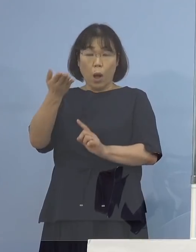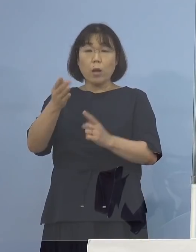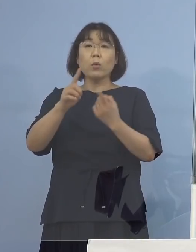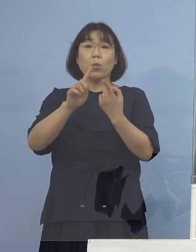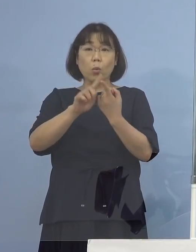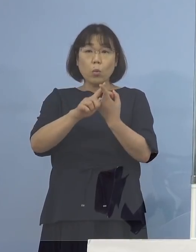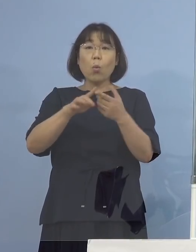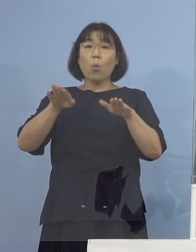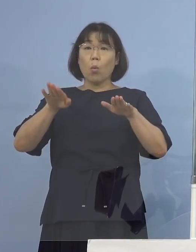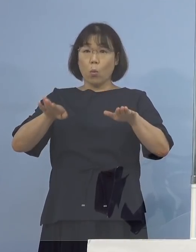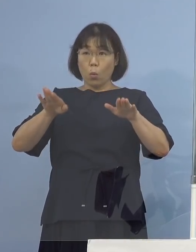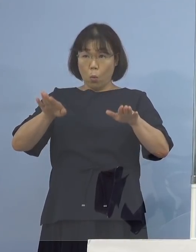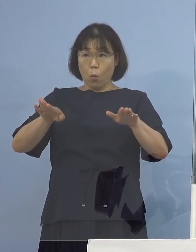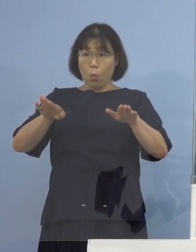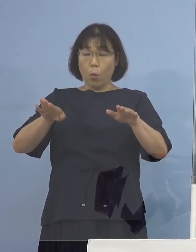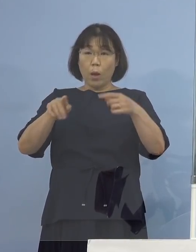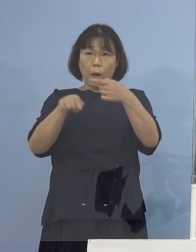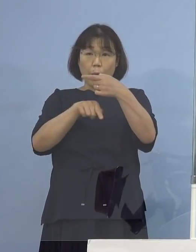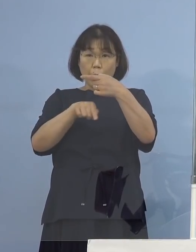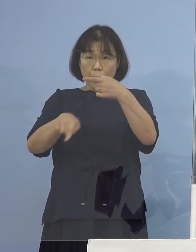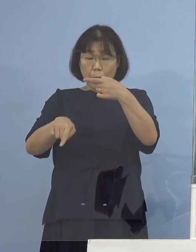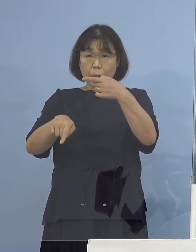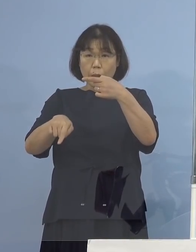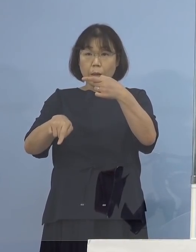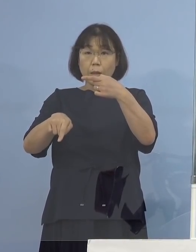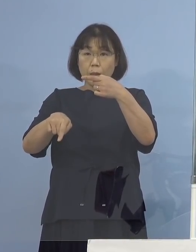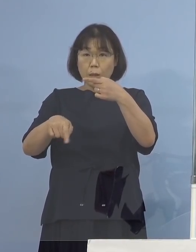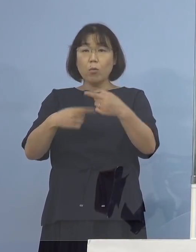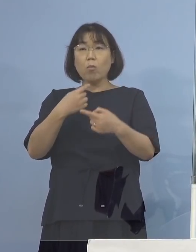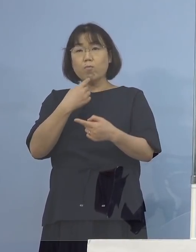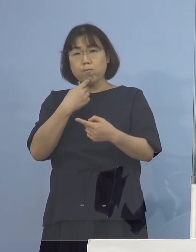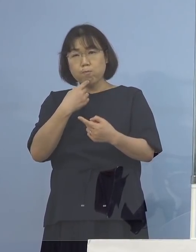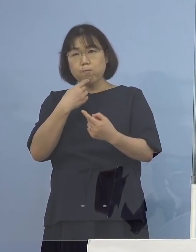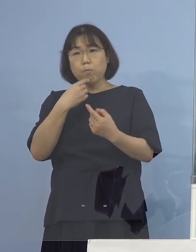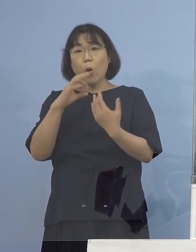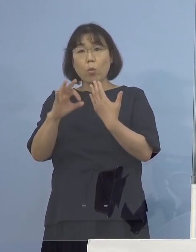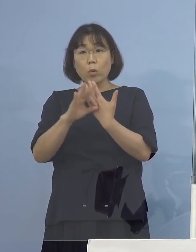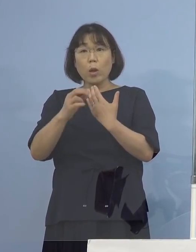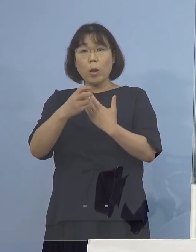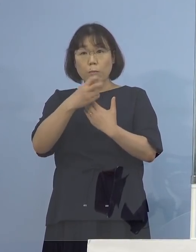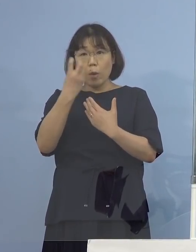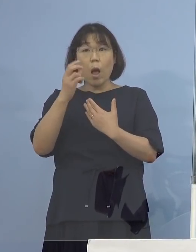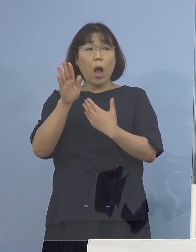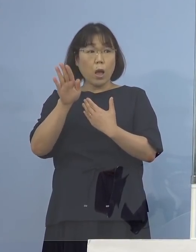今回お一人の方、新たに疑い株 陽性になったんですけれど